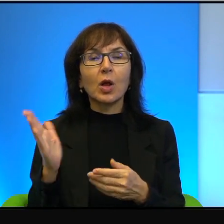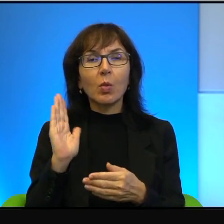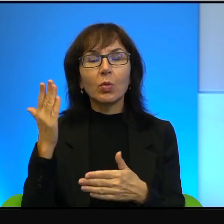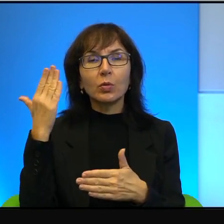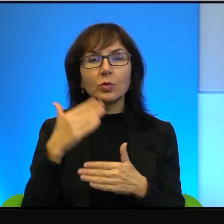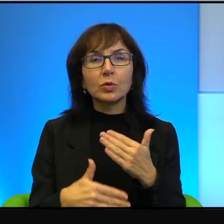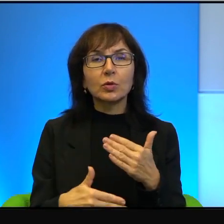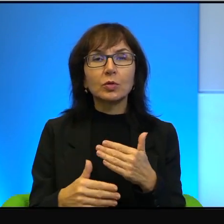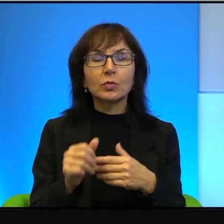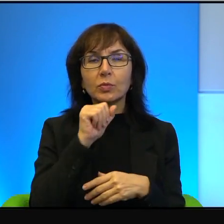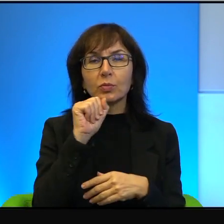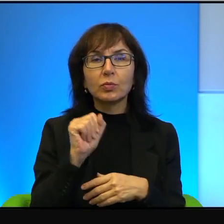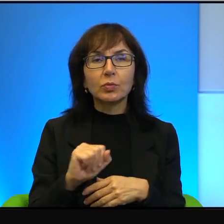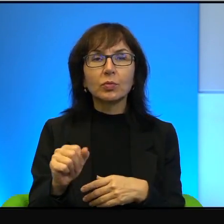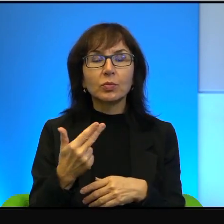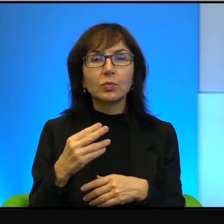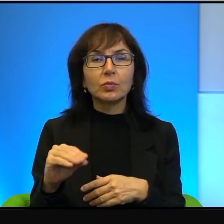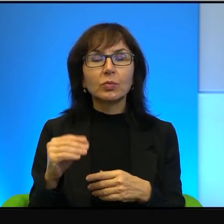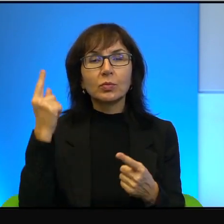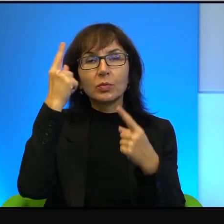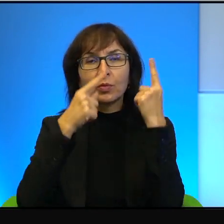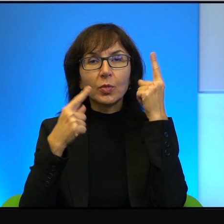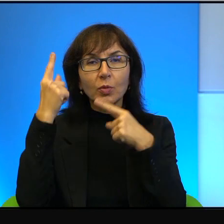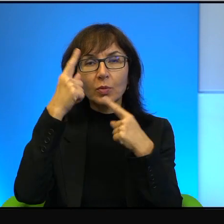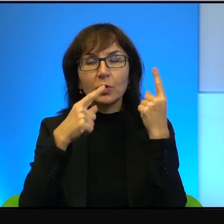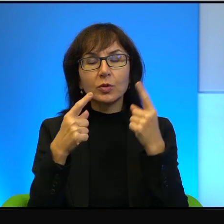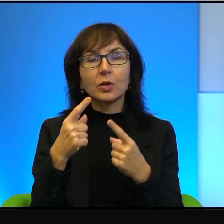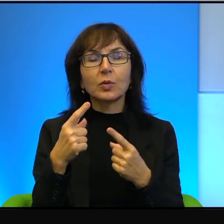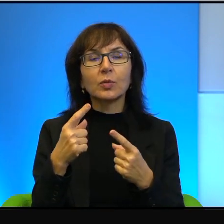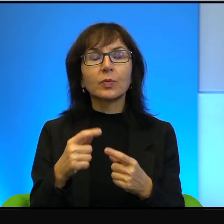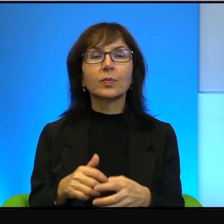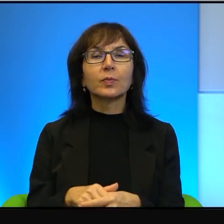Nikt by się nad tym nie głowił, nikt by się nad tym nie zastanawiał.